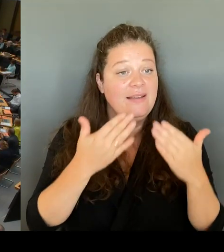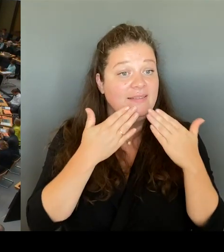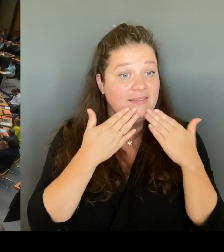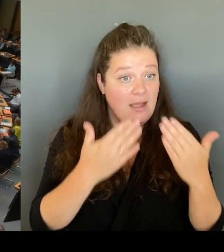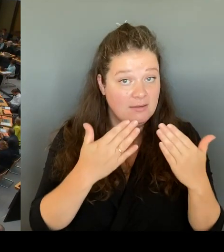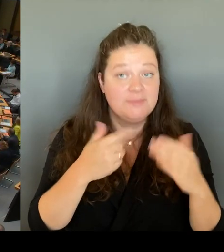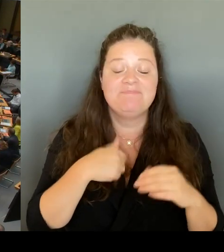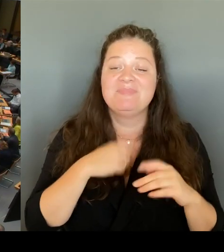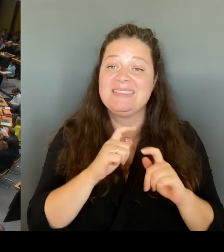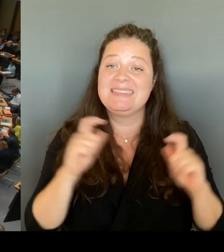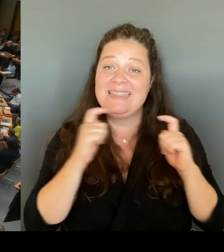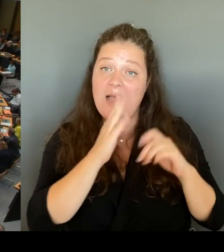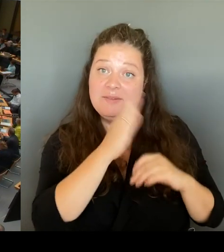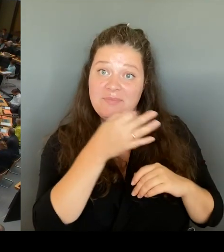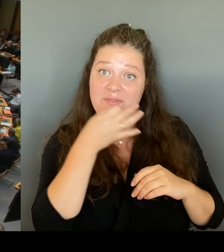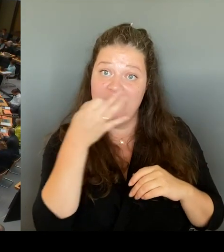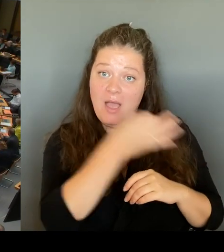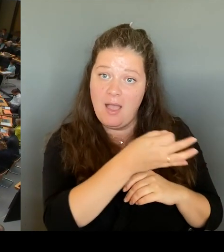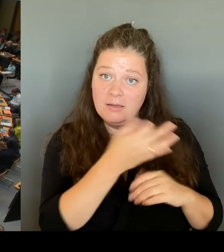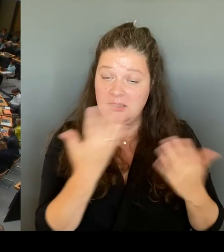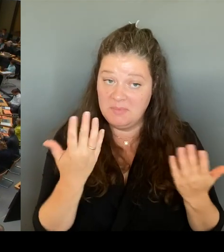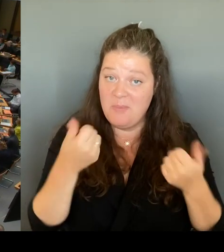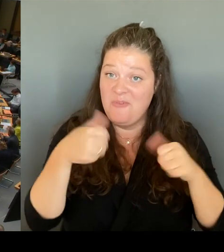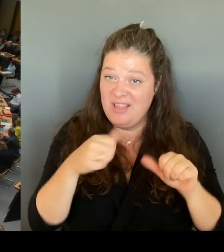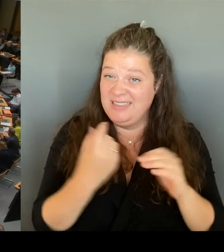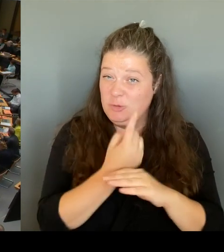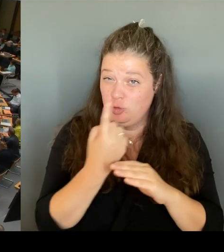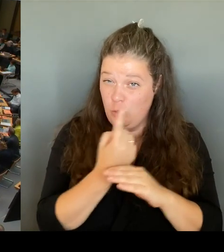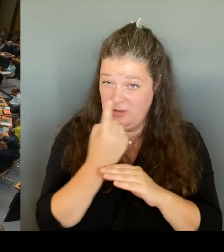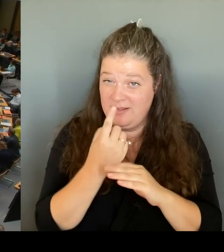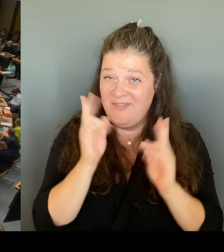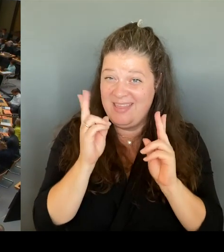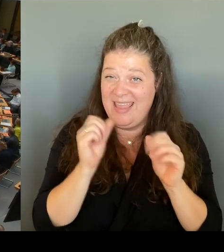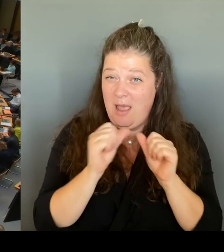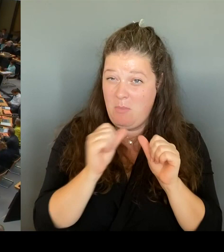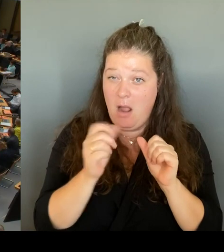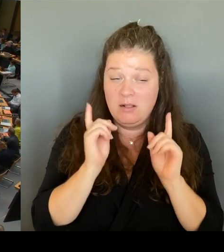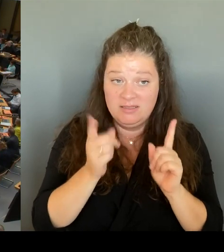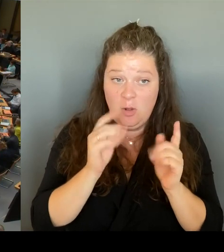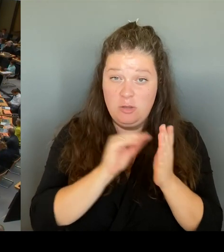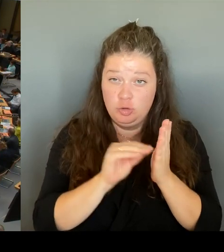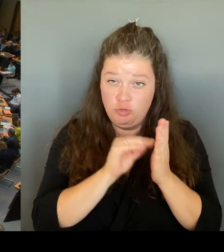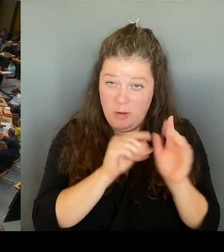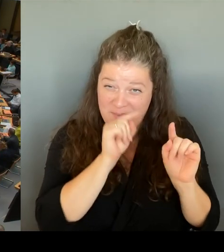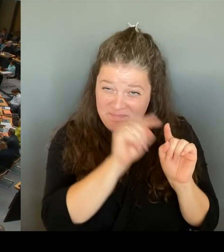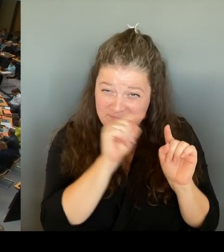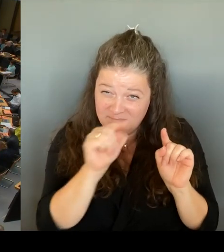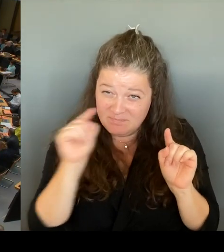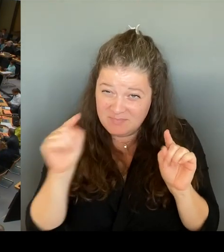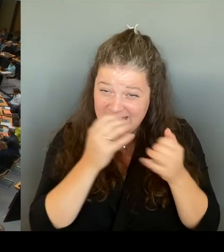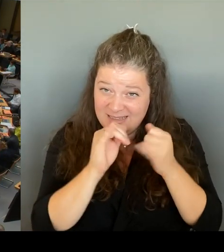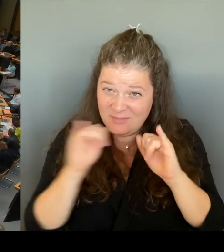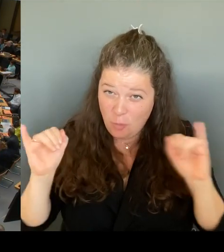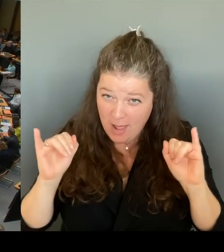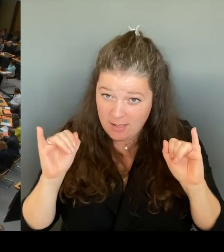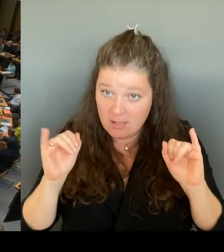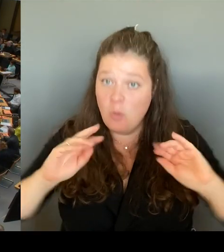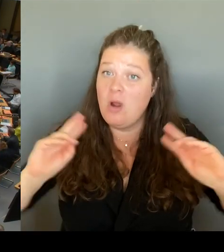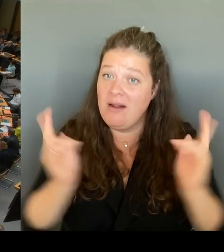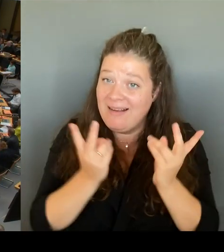Unterversorgung mit Lehrkräften schulspezifisch erfolgen oder im Sinne einer Gleichbehandlung für alle in einem einheitlichen Verfahren für alle Schulen gleichermaßen?